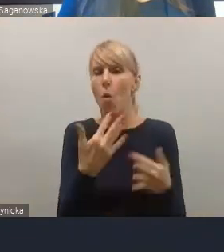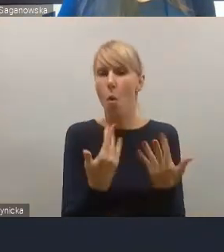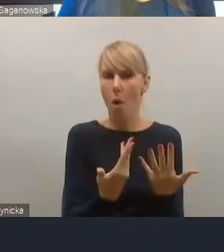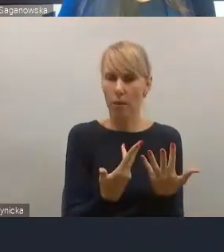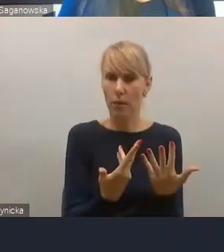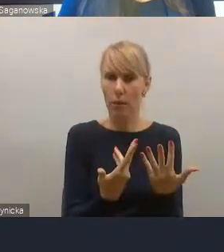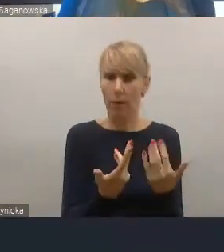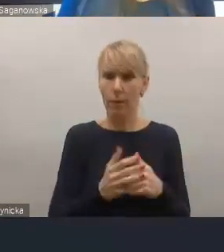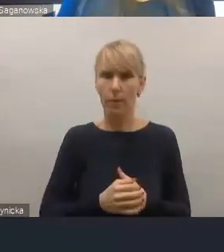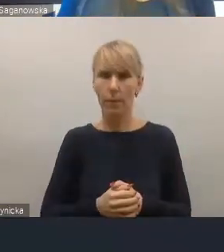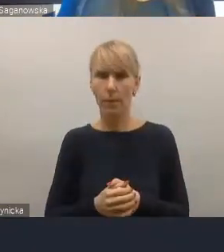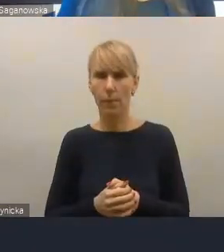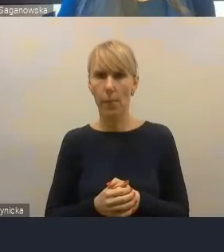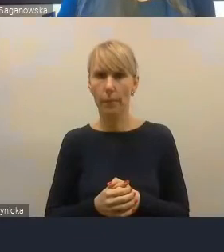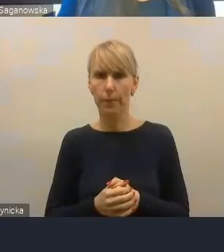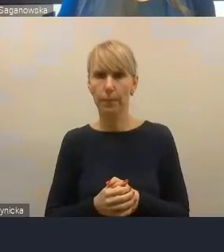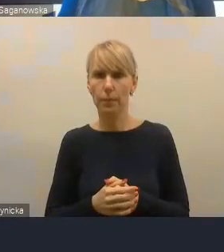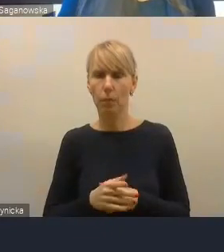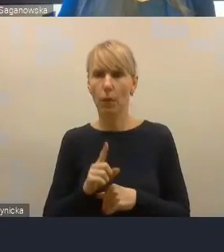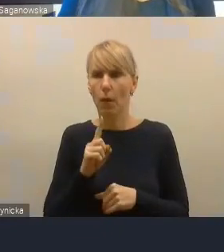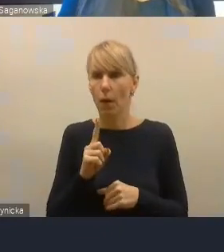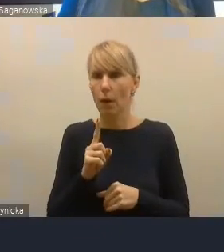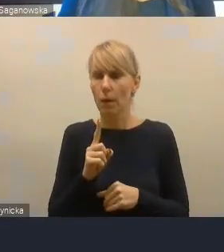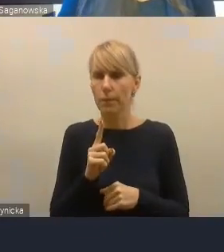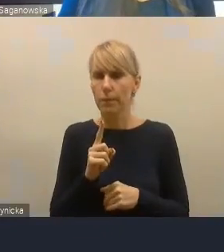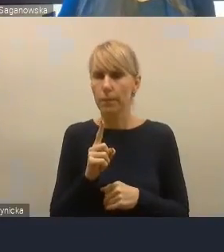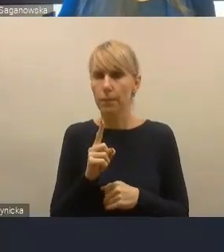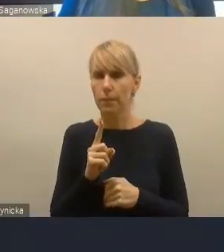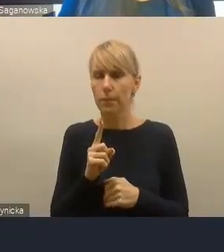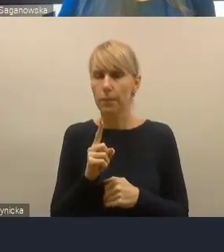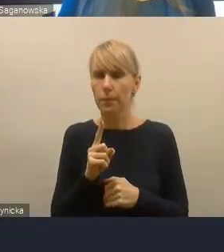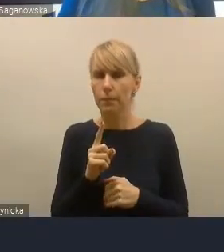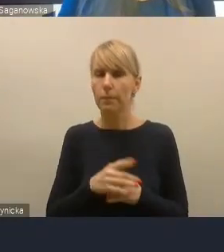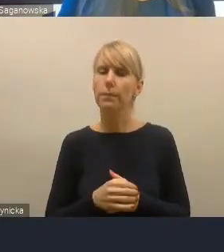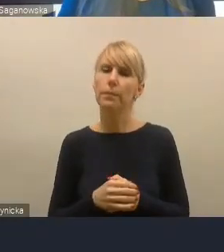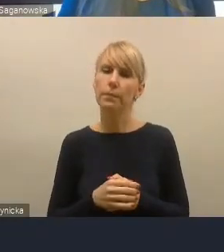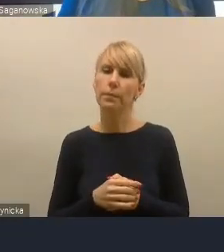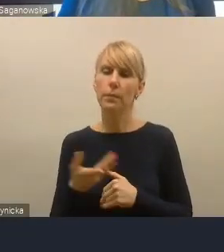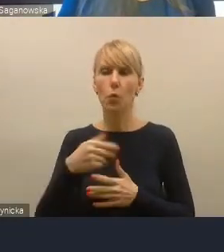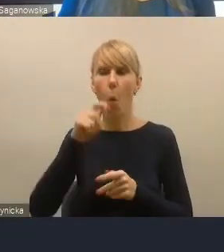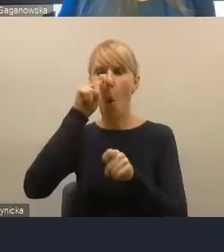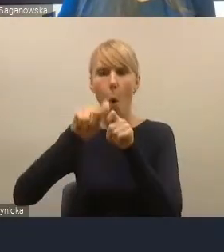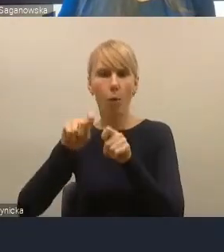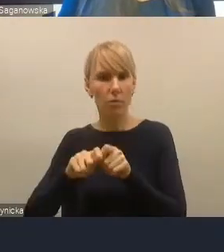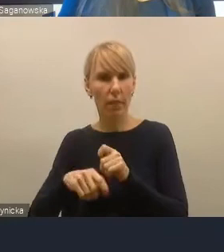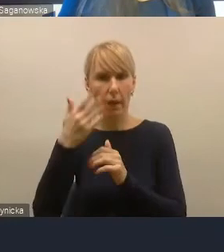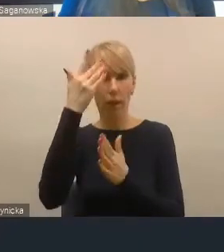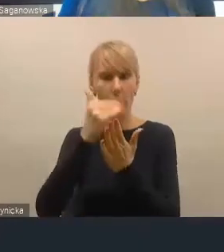ale wnioski z oceny tych kryteriów w danym obszarze,